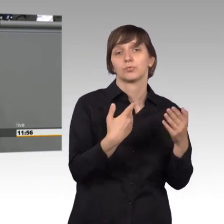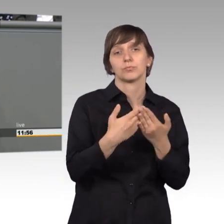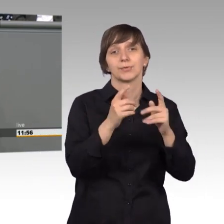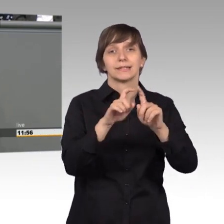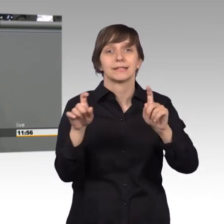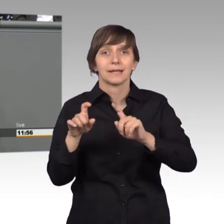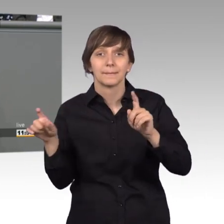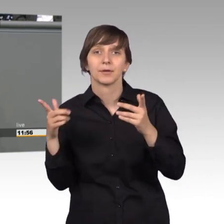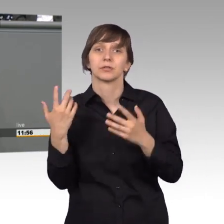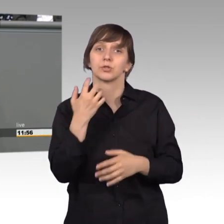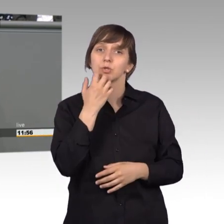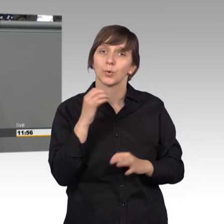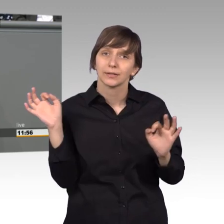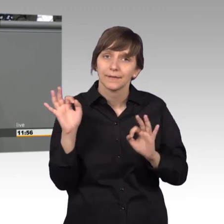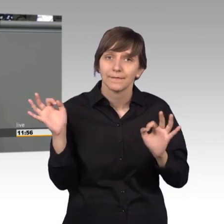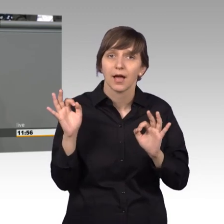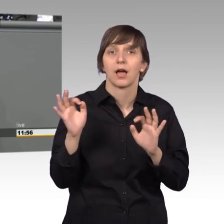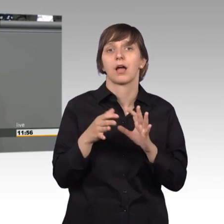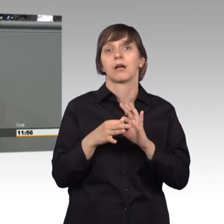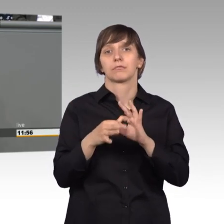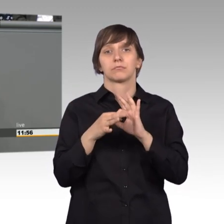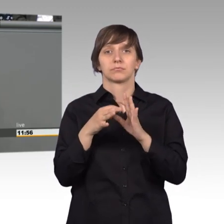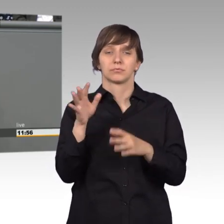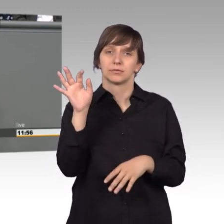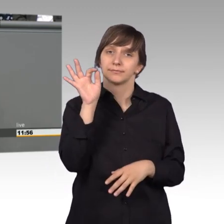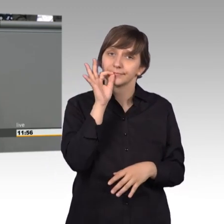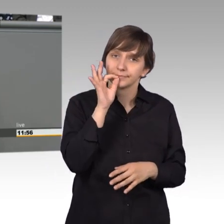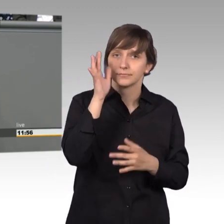die Suchtgefahr durch die Legalisierung von Cannabis, was wir nächsten